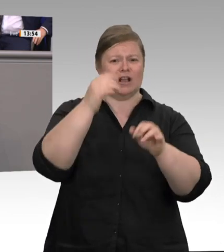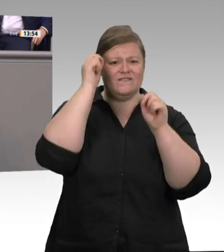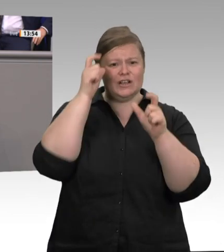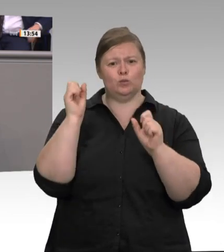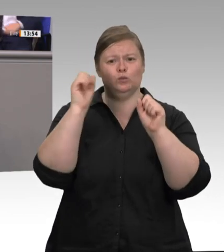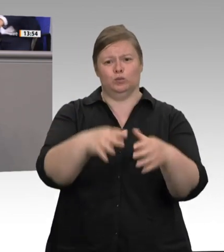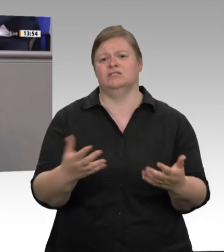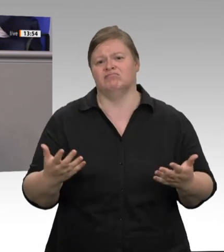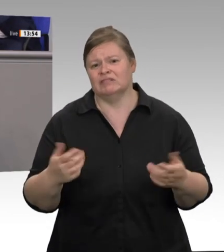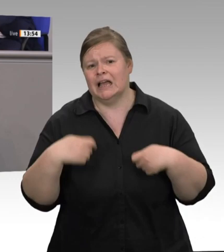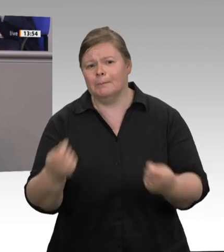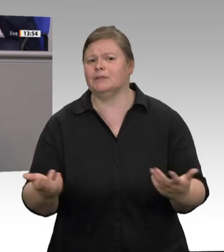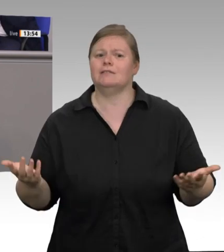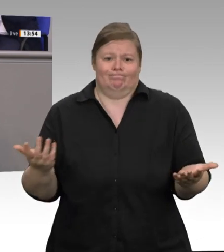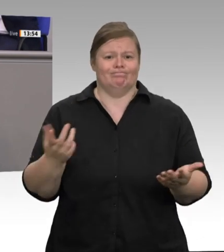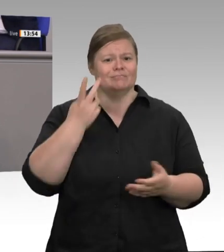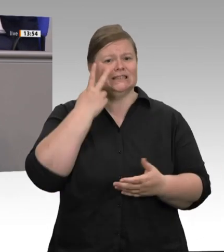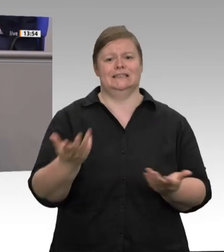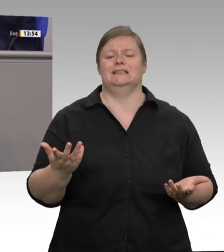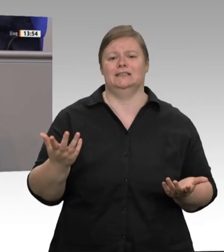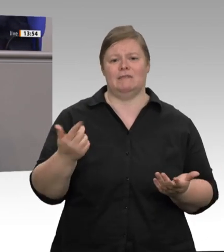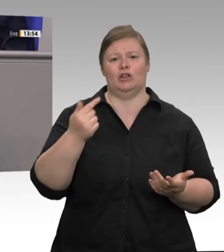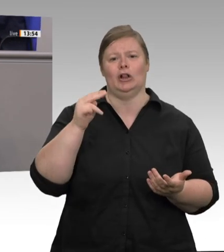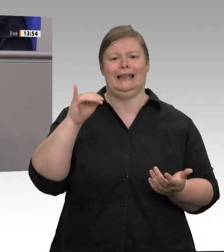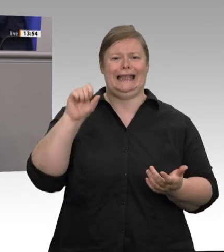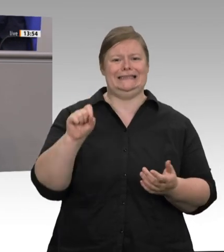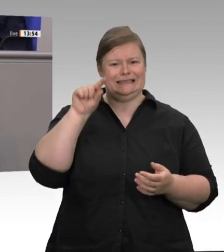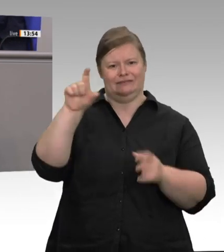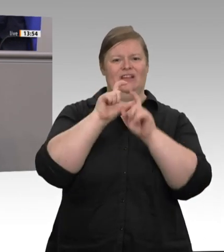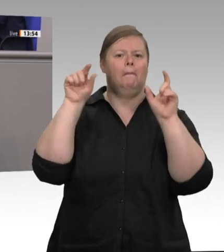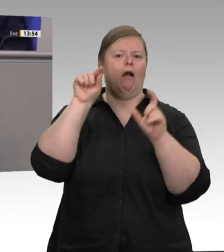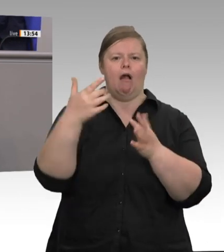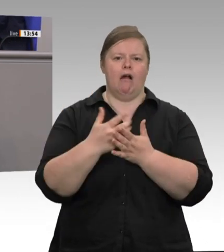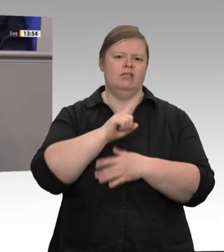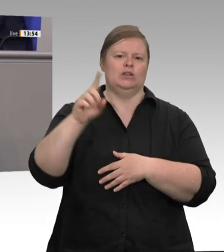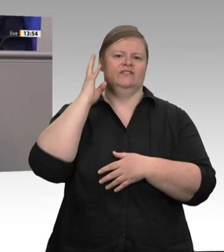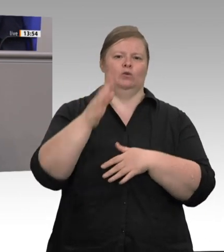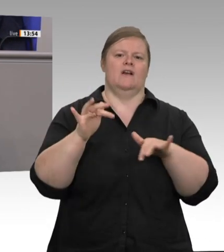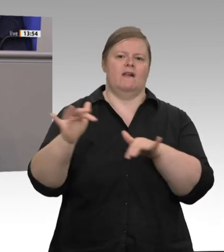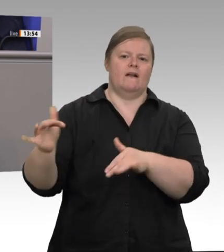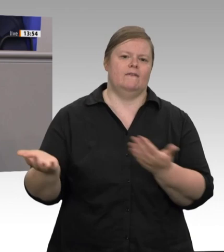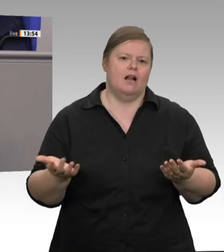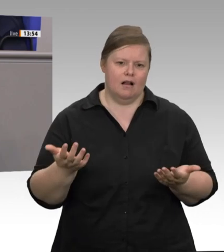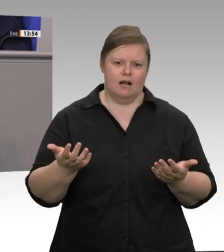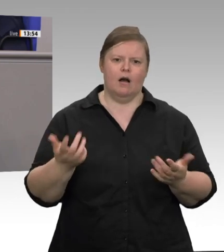Zu Beginn des Ausbruches in RhedaWiedenbrück konnte mir das Unternehmen nicht einmal